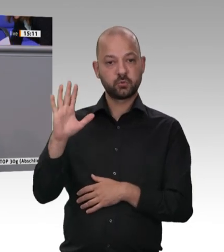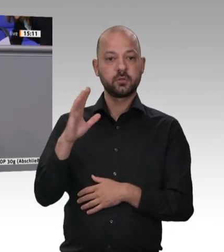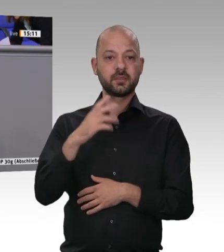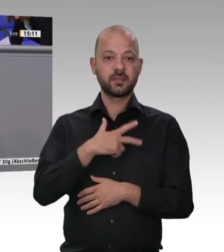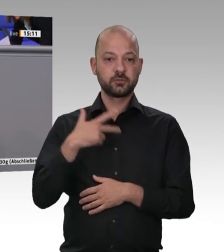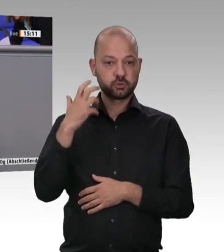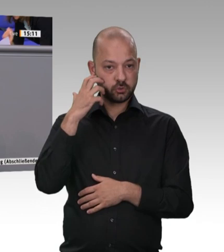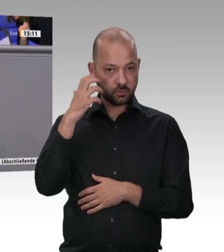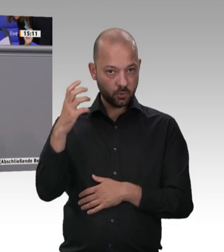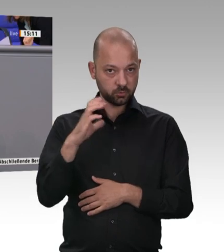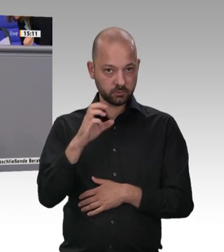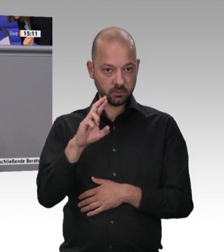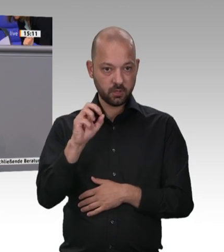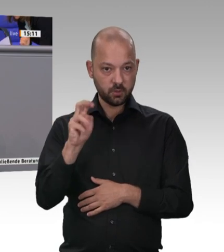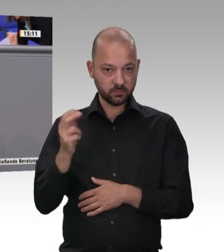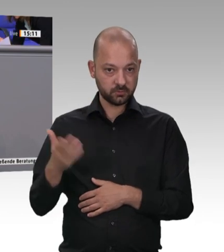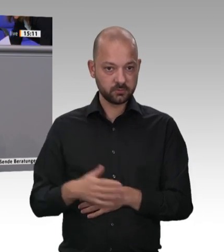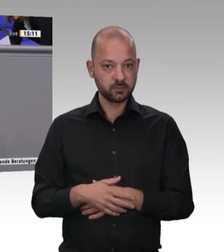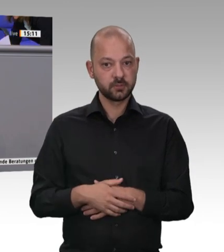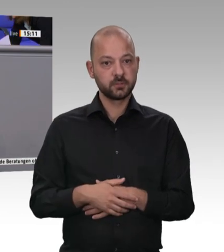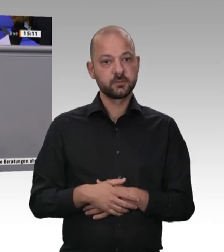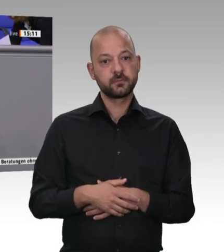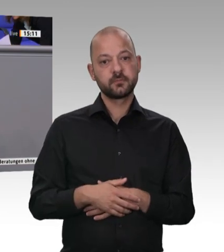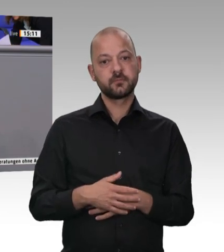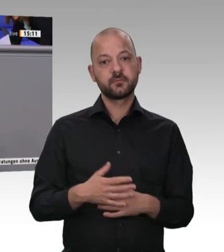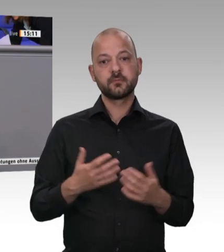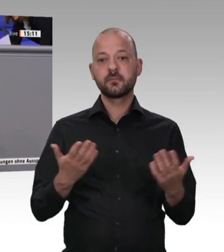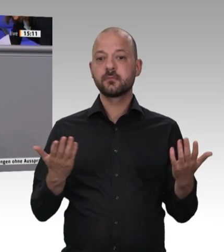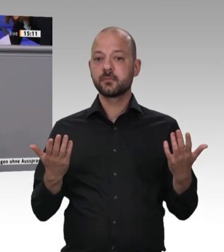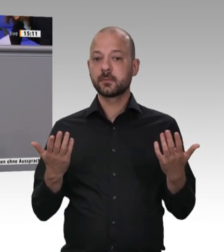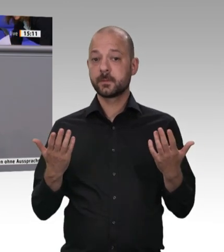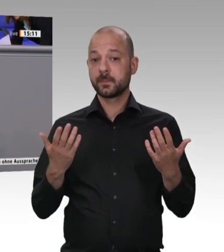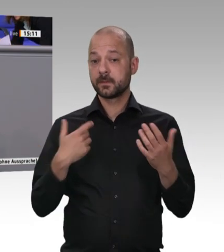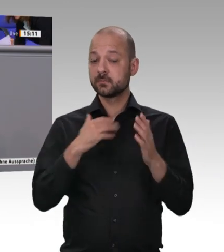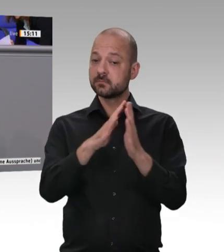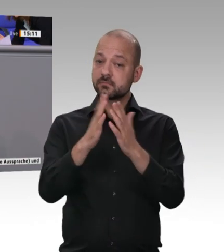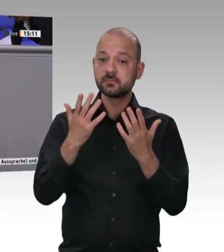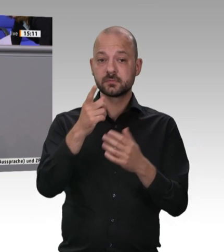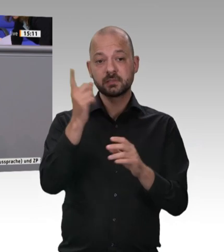Sie einmal vor die Werkstore und schauen sich an, wie ein Großteil der Kolleginnen